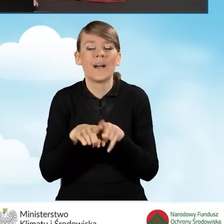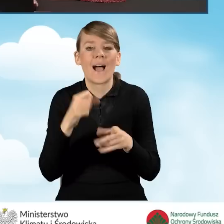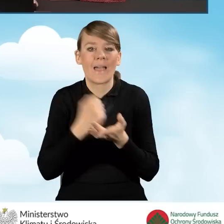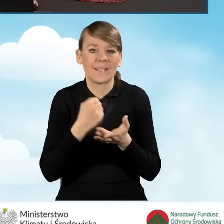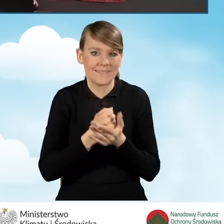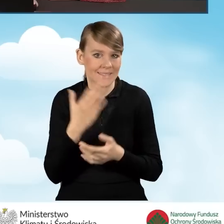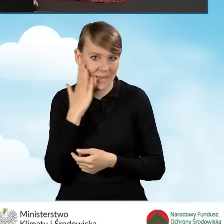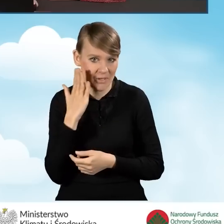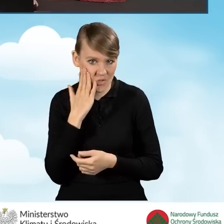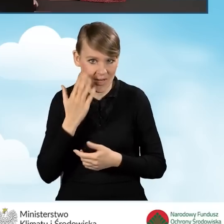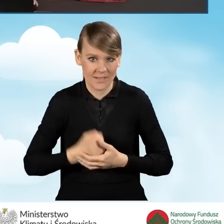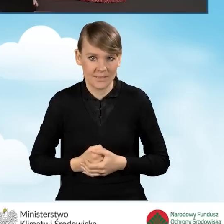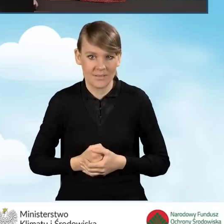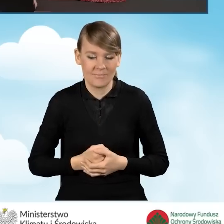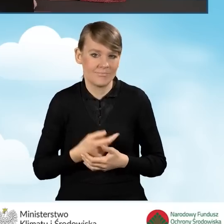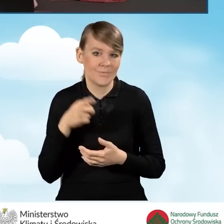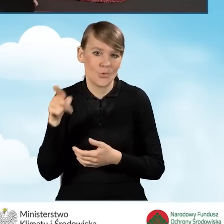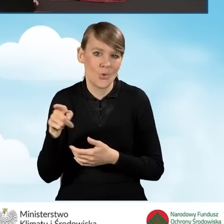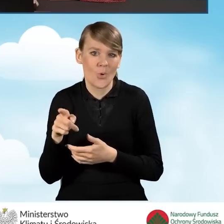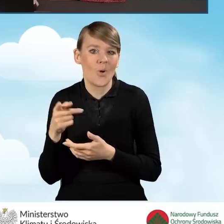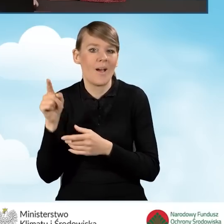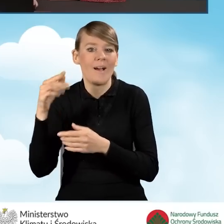jak adres zamieszkania. W tej sytuacji nie musimy wypełniać tych pól.